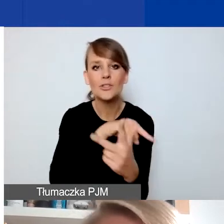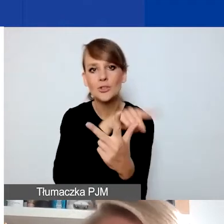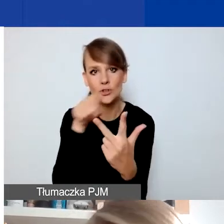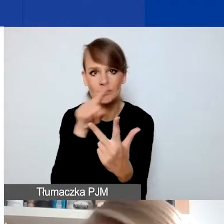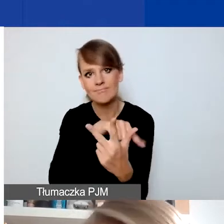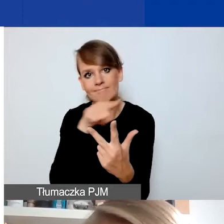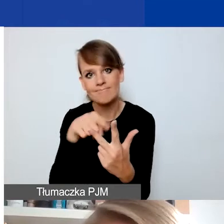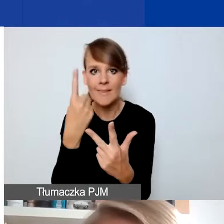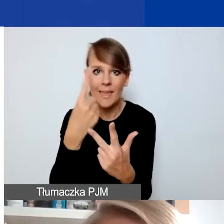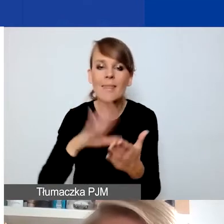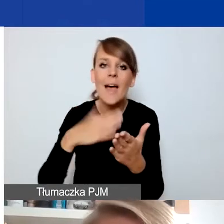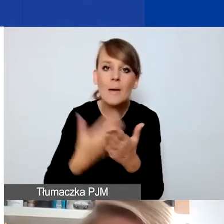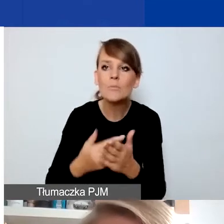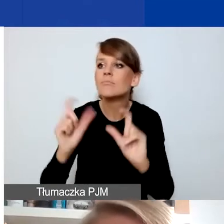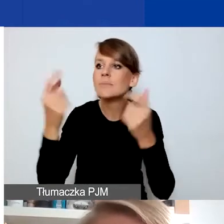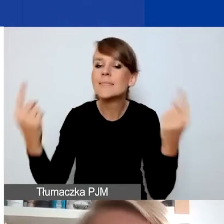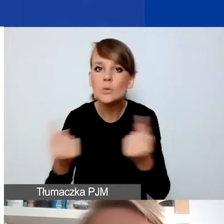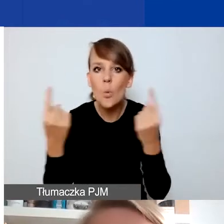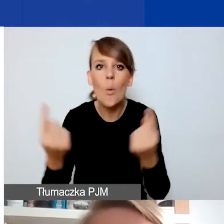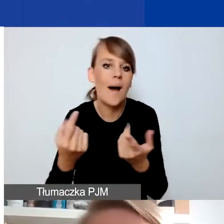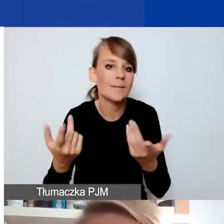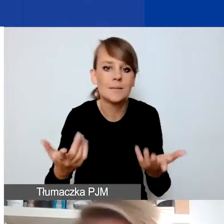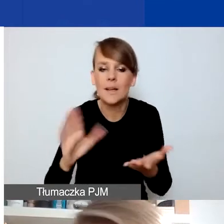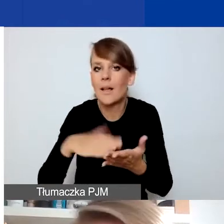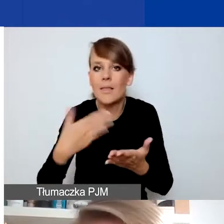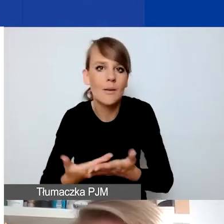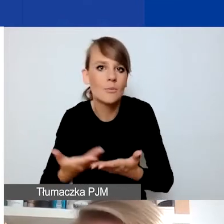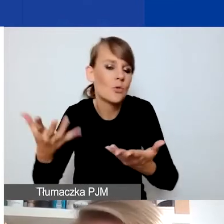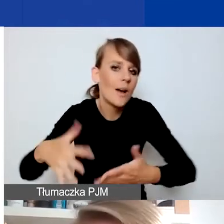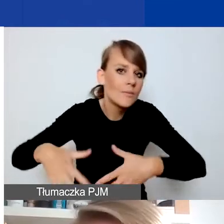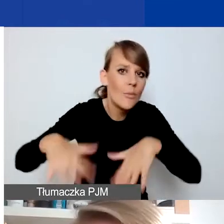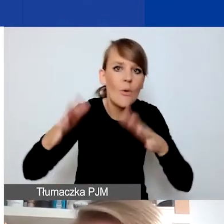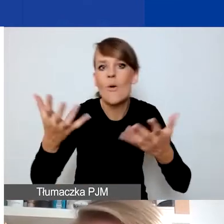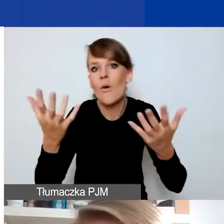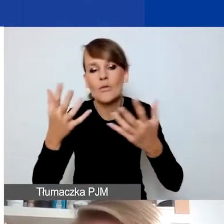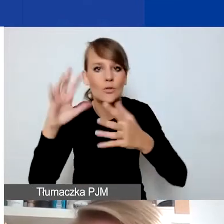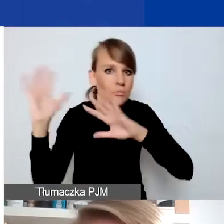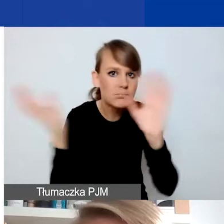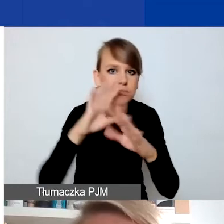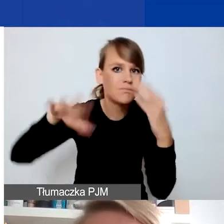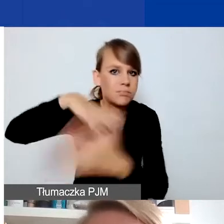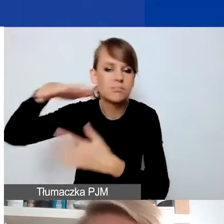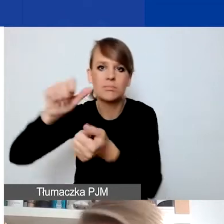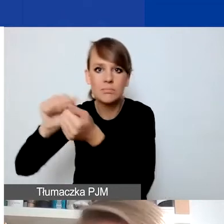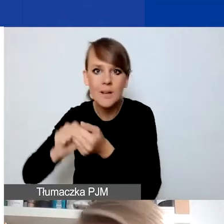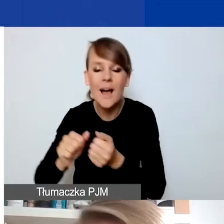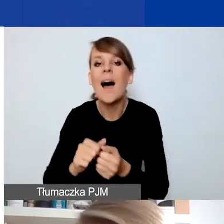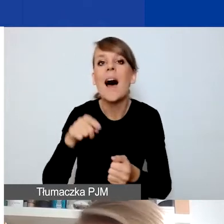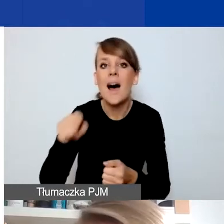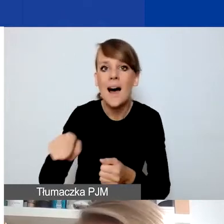Jeżeli np. wydarzyłaby się sytuacja typu klęska żywiołowa, to wsparcie dla mieszkańców nią dotkniętych w ramach programu musiałoby się odnosić